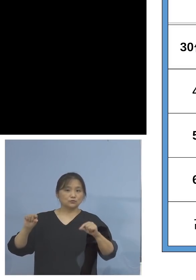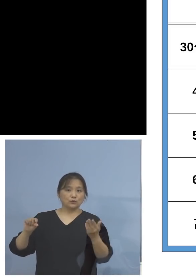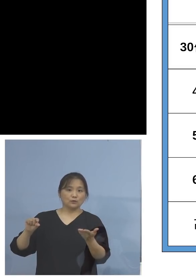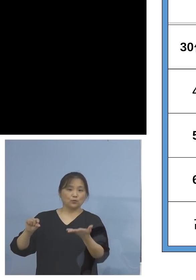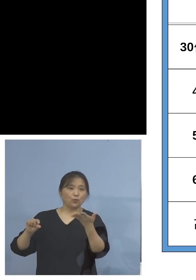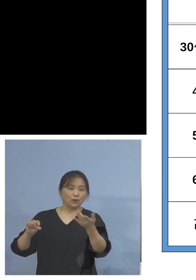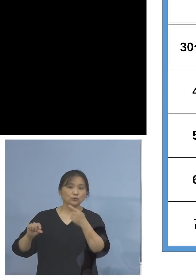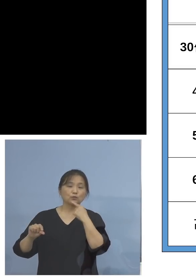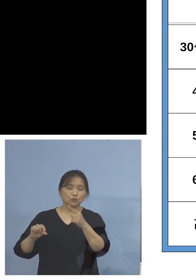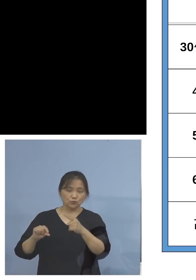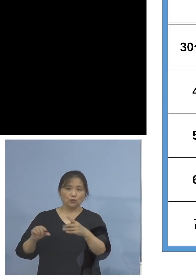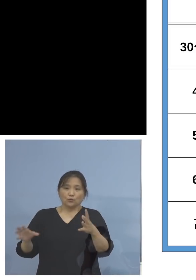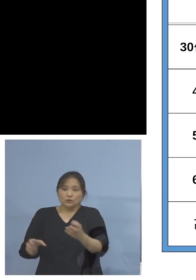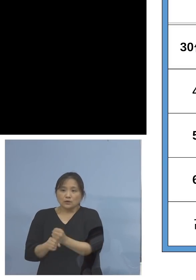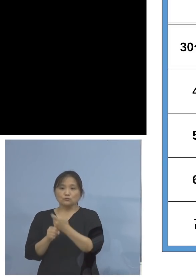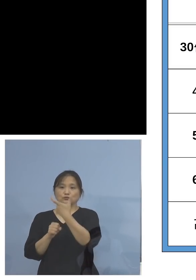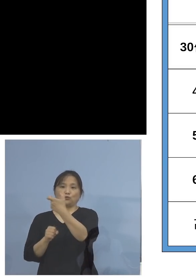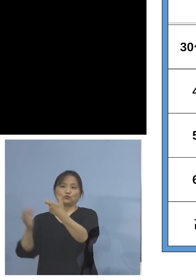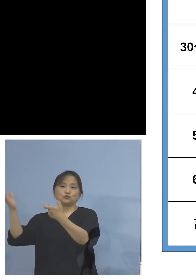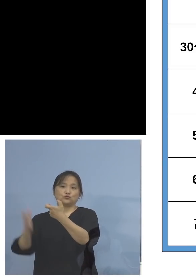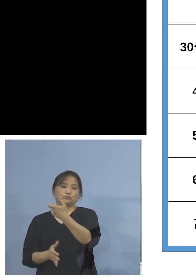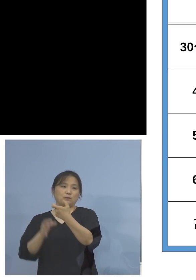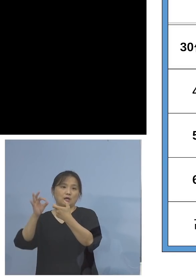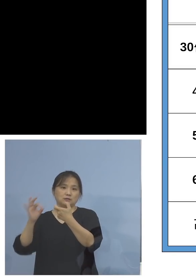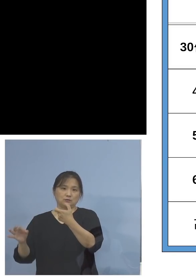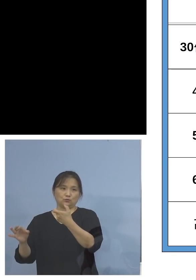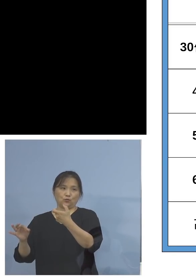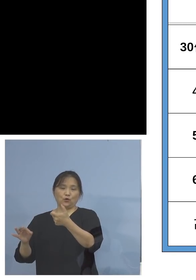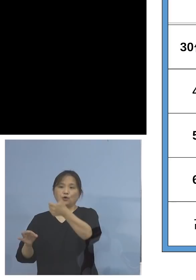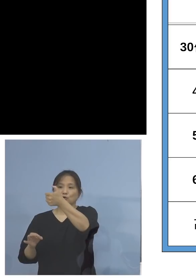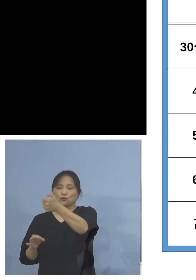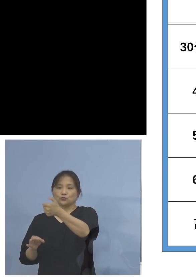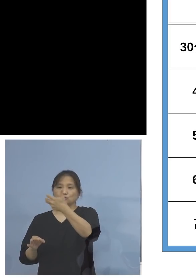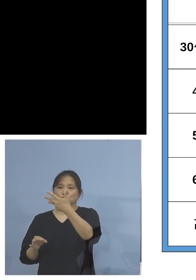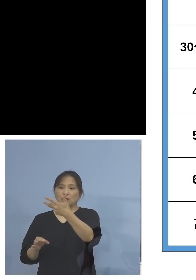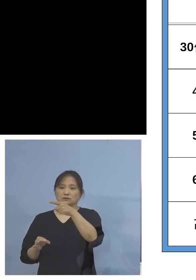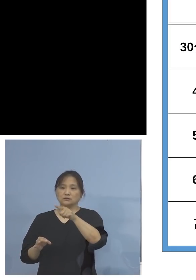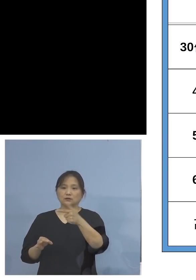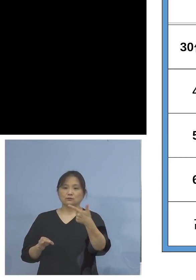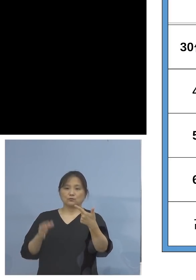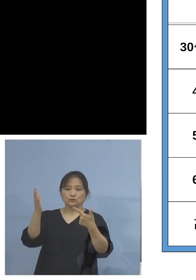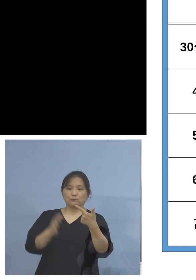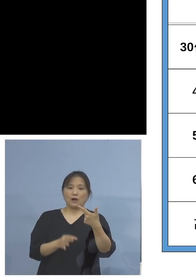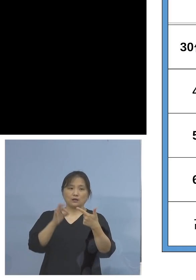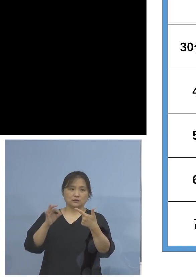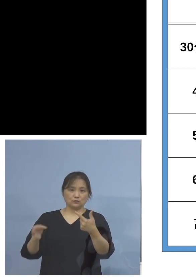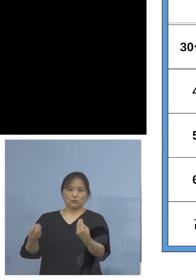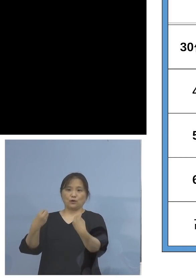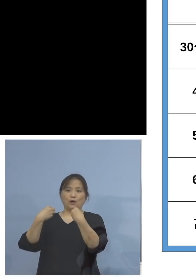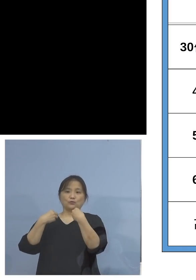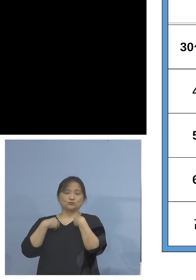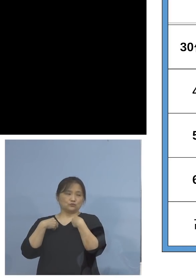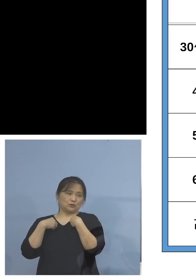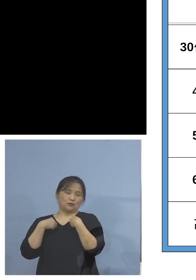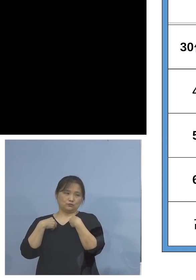なんと約6割、58.6パーセントを 占めています、その主流ということですね